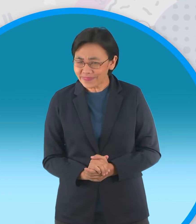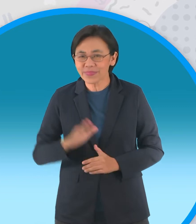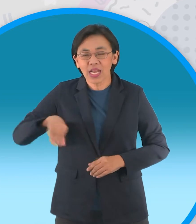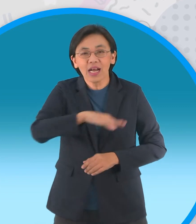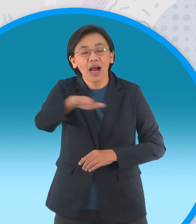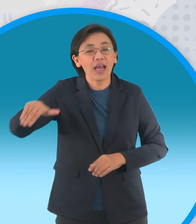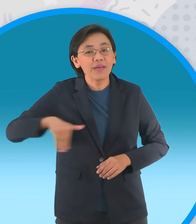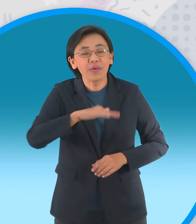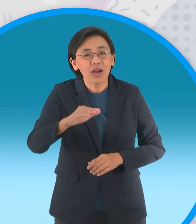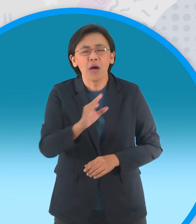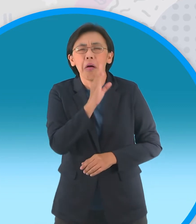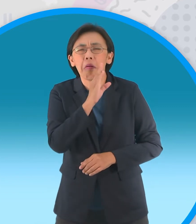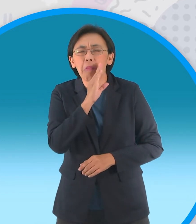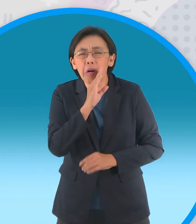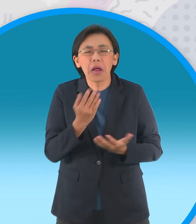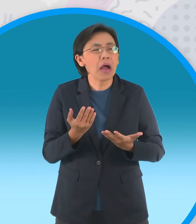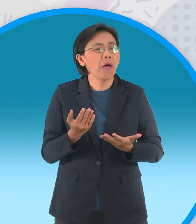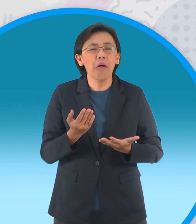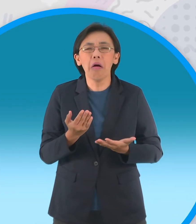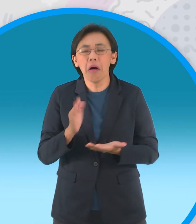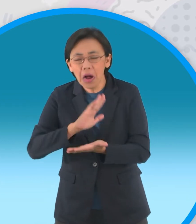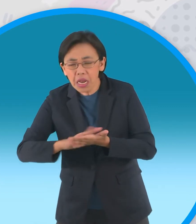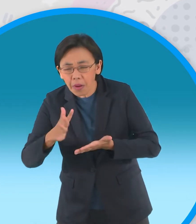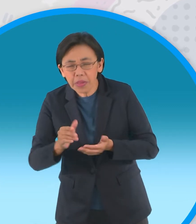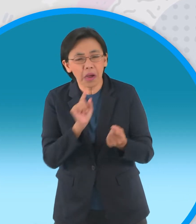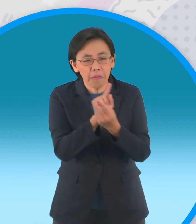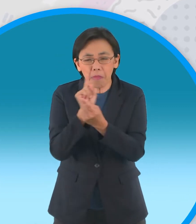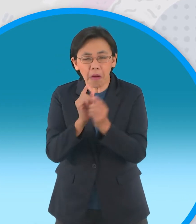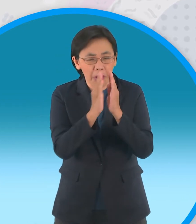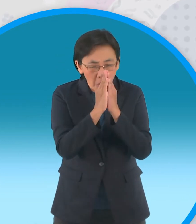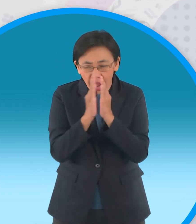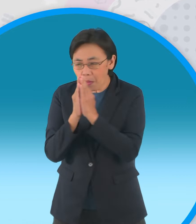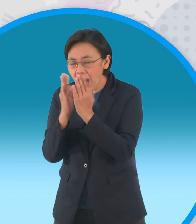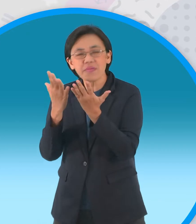ถ้าเราไม่มีสัมมาคารวะไม่รู้จัก ไหว้ใครเนี่ยก็เรียกว่าไม่มีสัมมาคารวะเขาเลยนะครับ